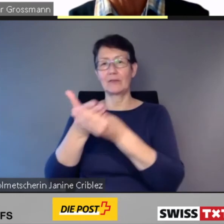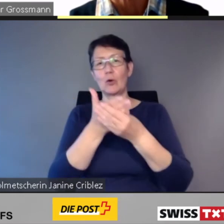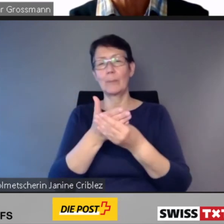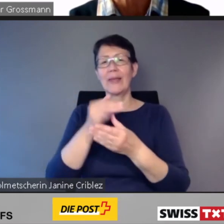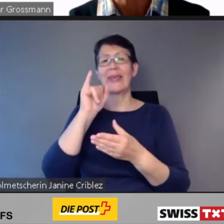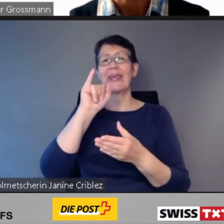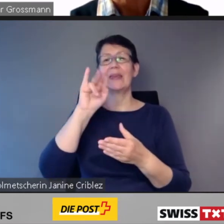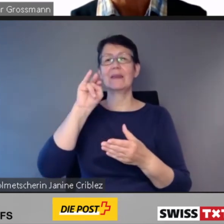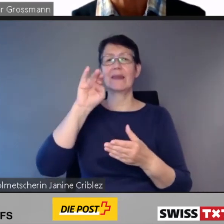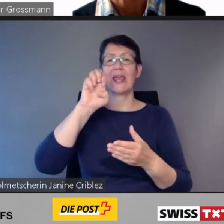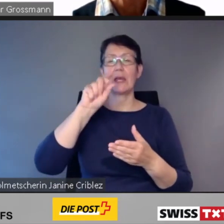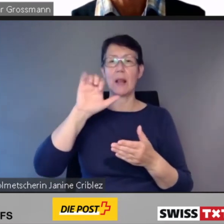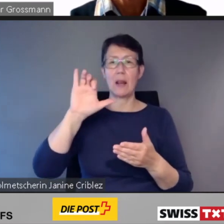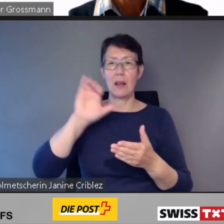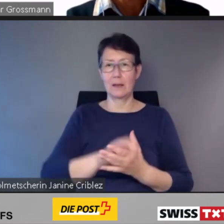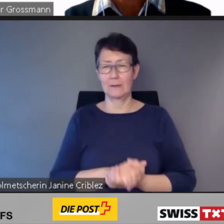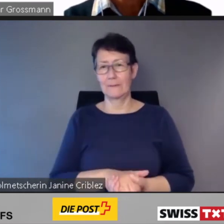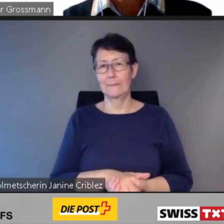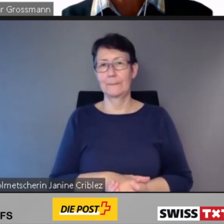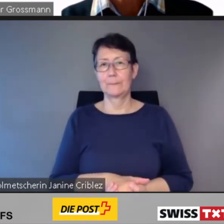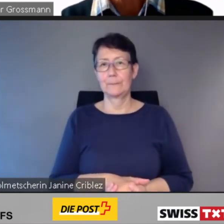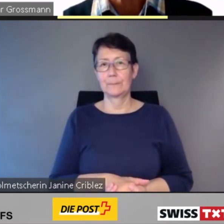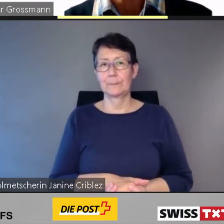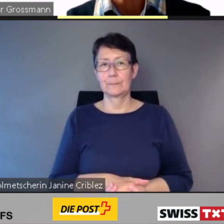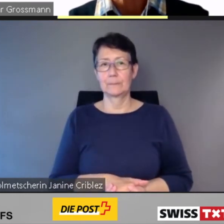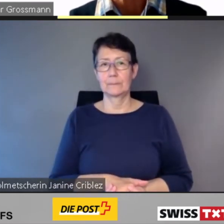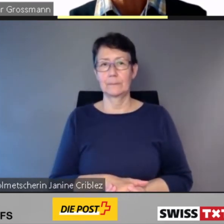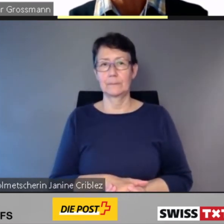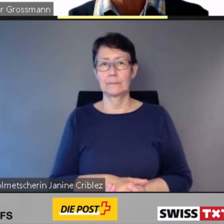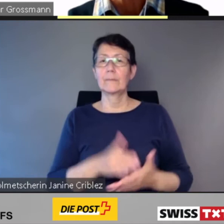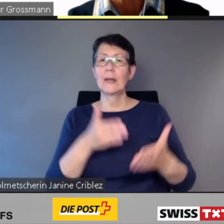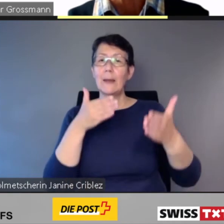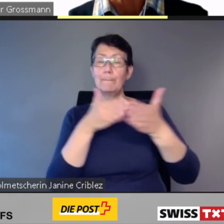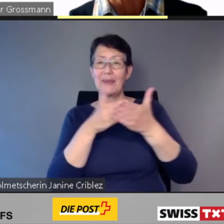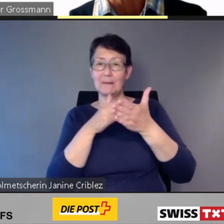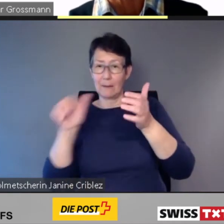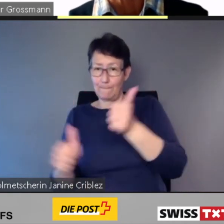Dieser Beirat ist ein Erfolg.